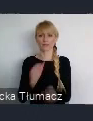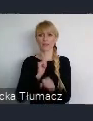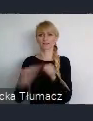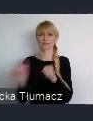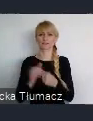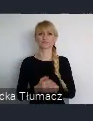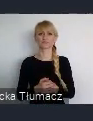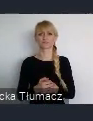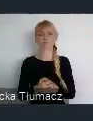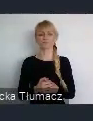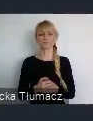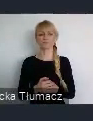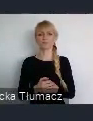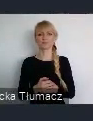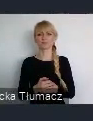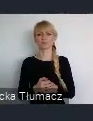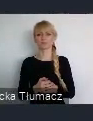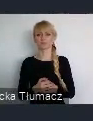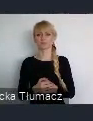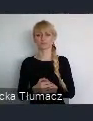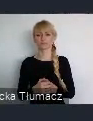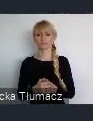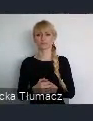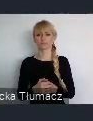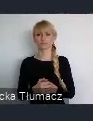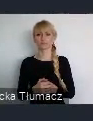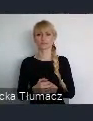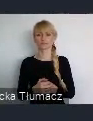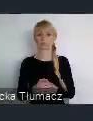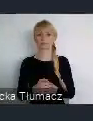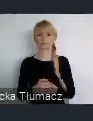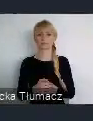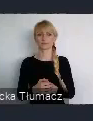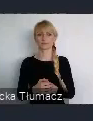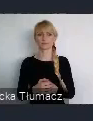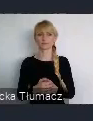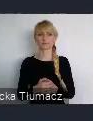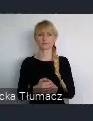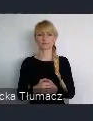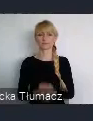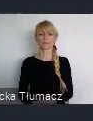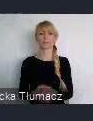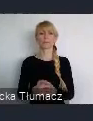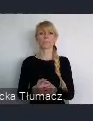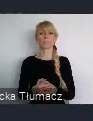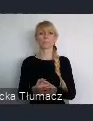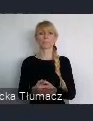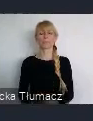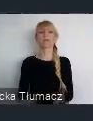To jest właśnie, oś czasu w której można zauważyć, te rzeczywiste przemiany Katowic.